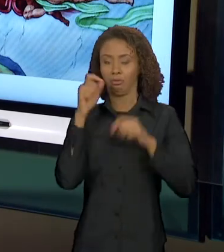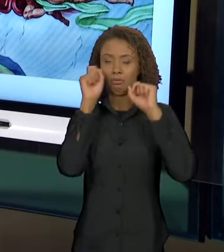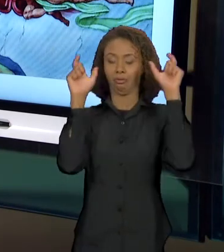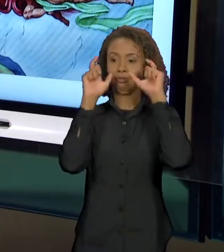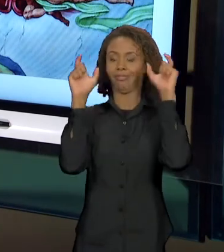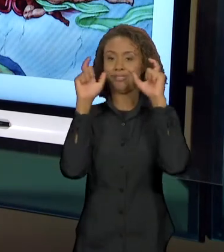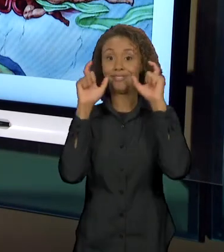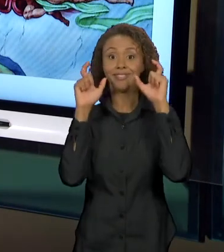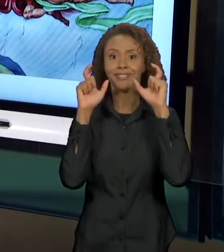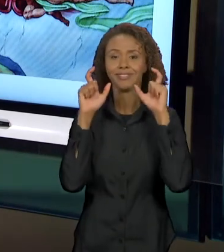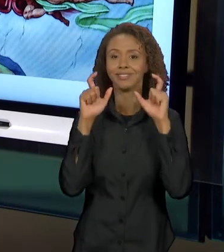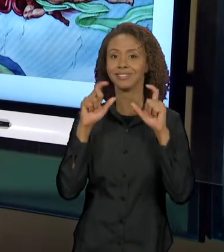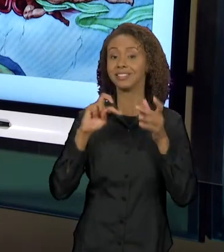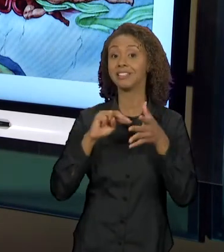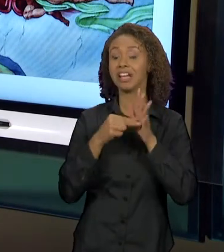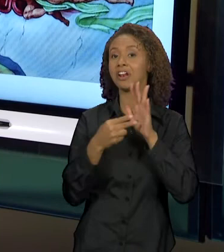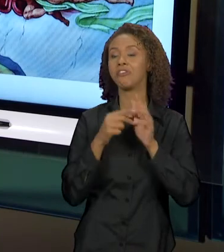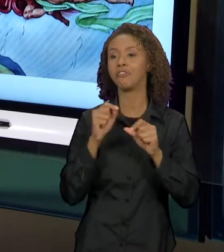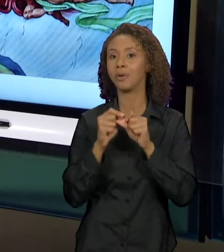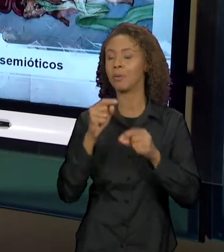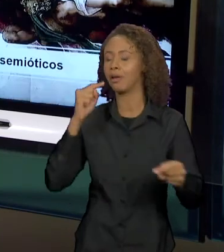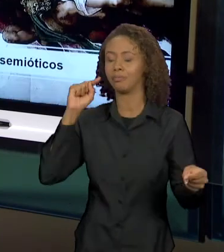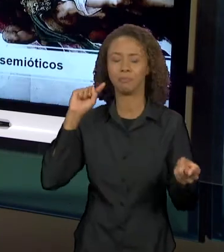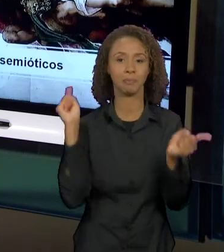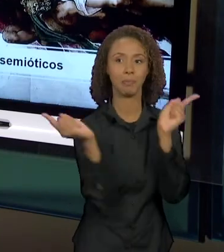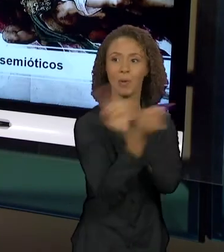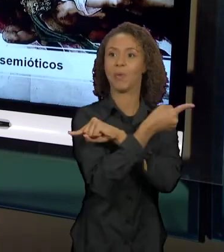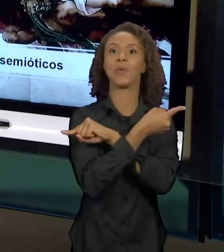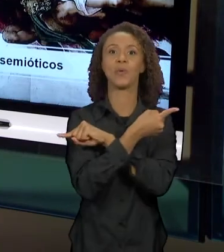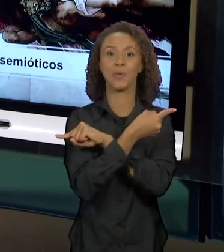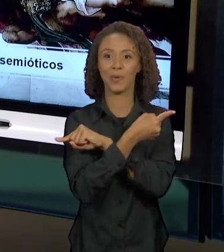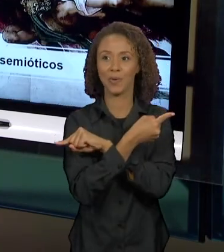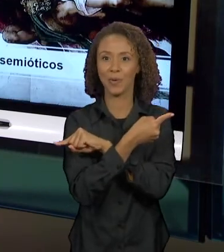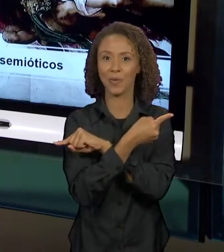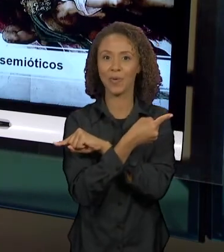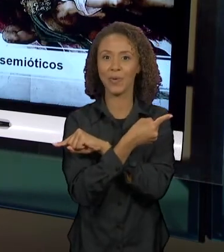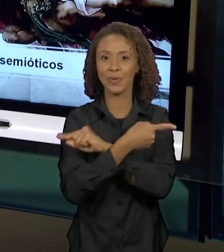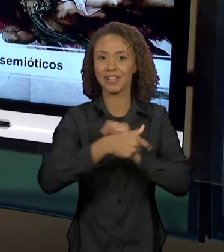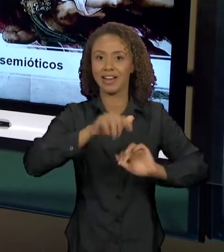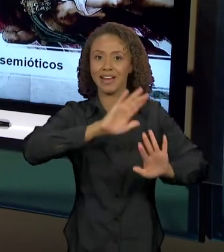OPOSTA AO QUE NÓS TEMOS AQUI EM MICHELANGELO.